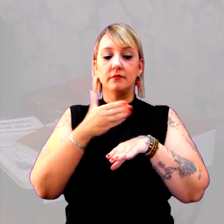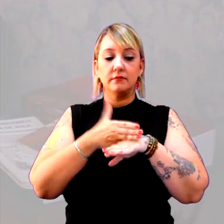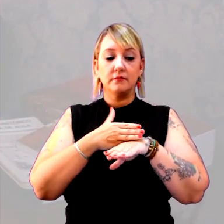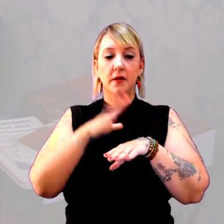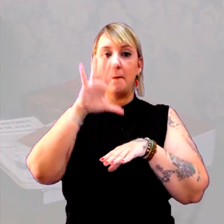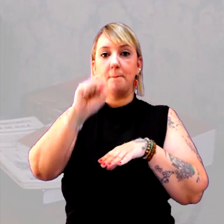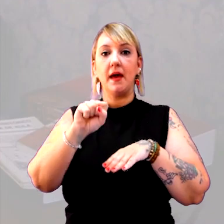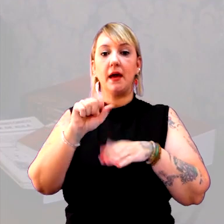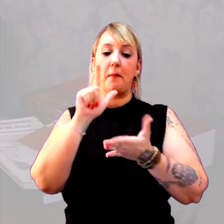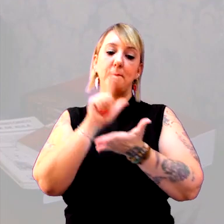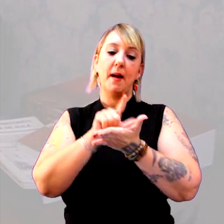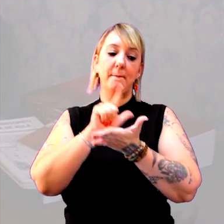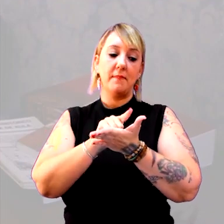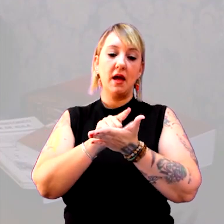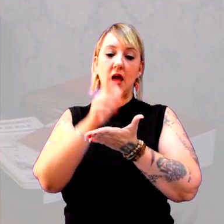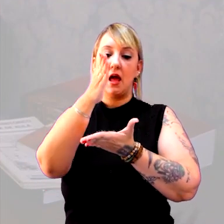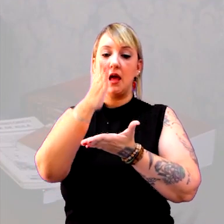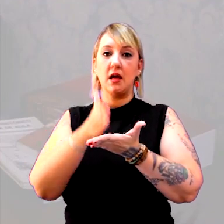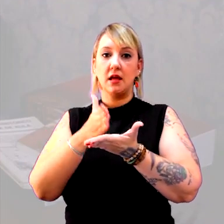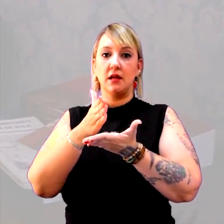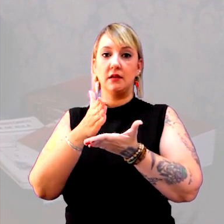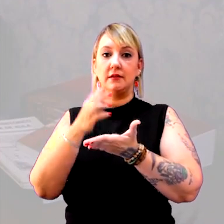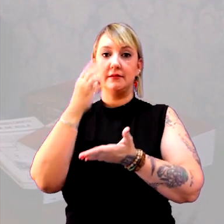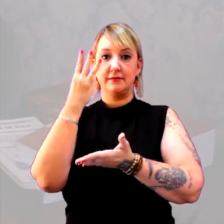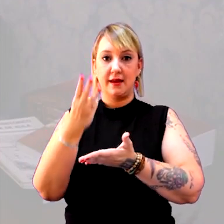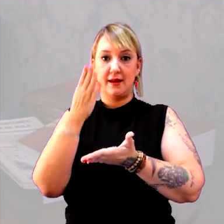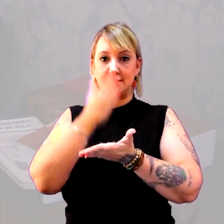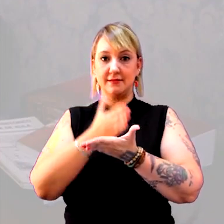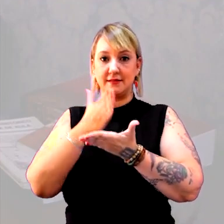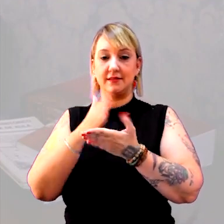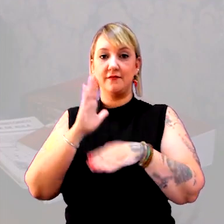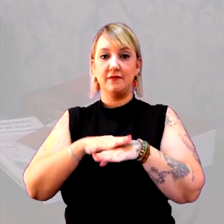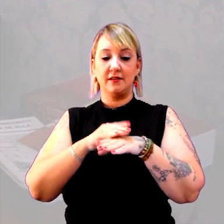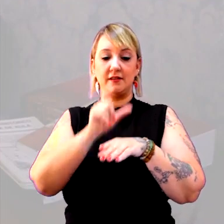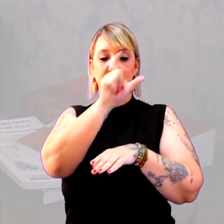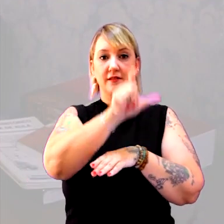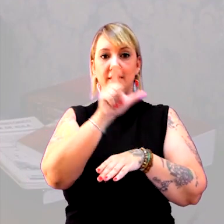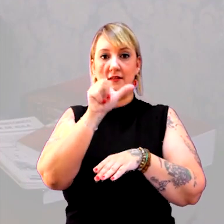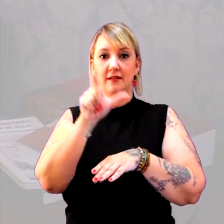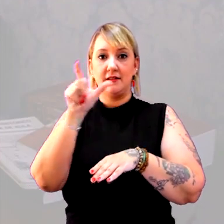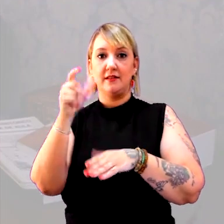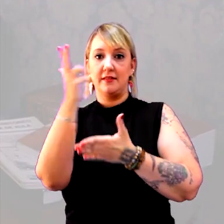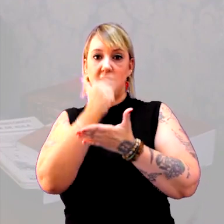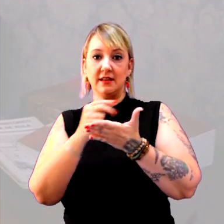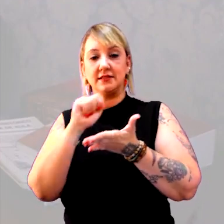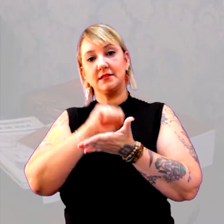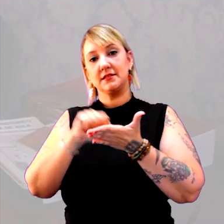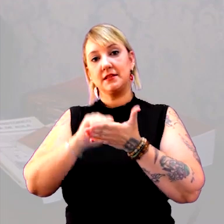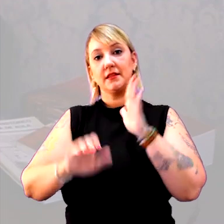pegue um papel sulfite, divida em três partes e faça um registro, ou desenho ou escrita, dependendo da série,